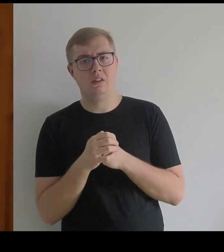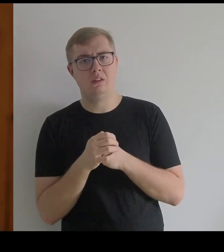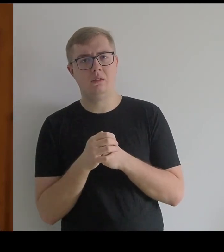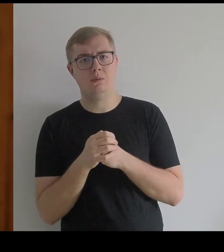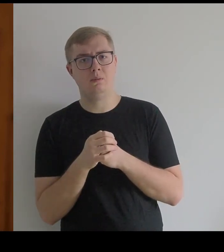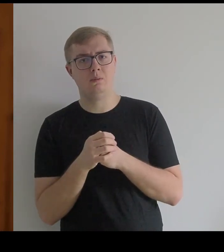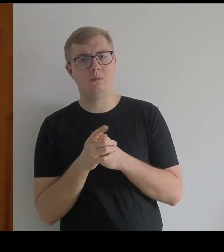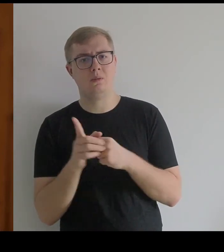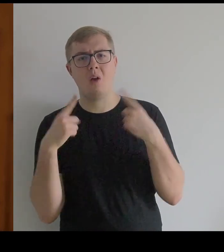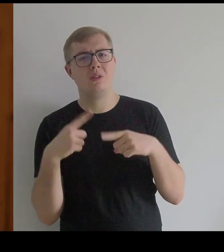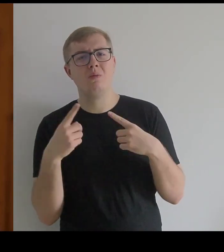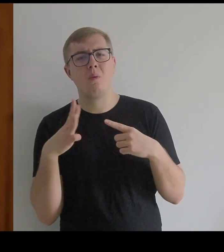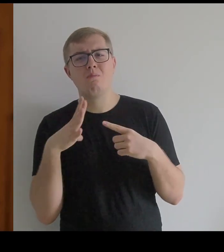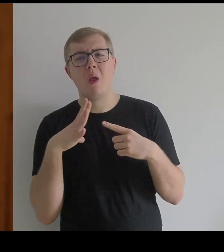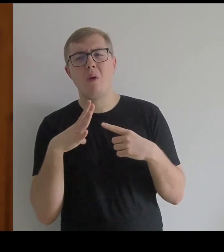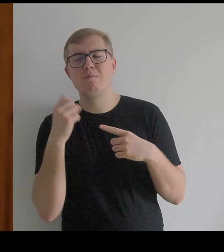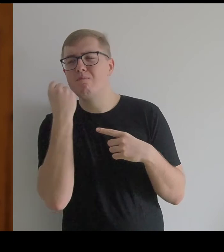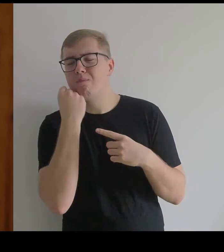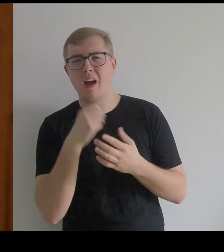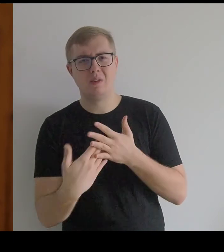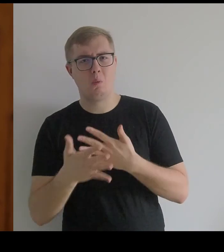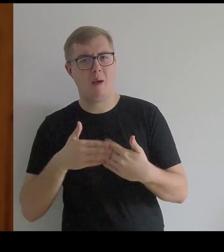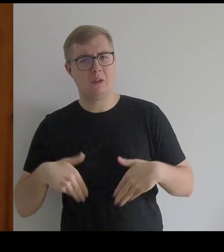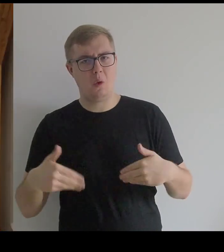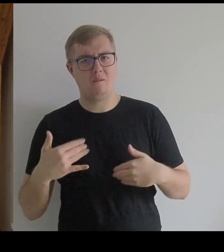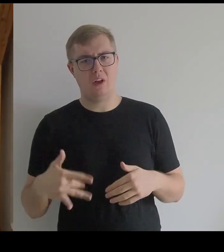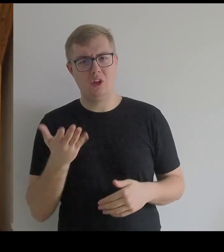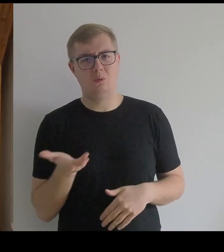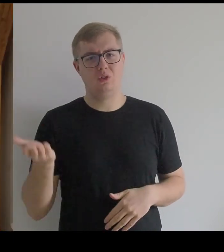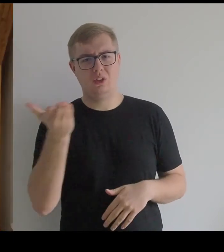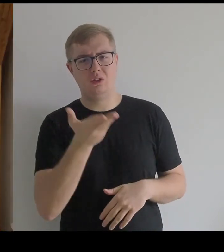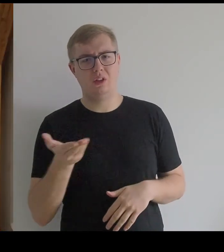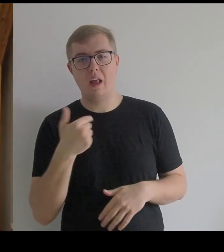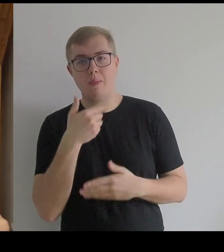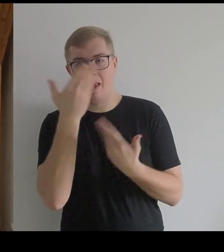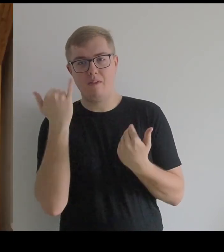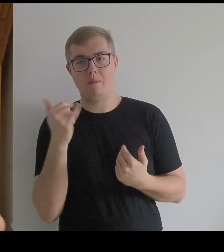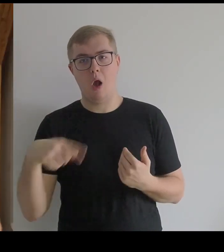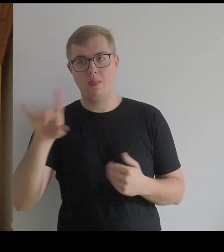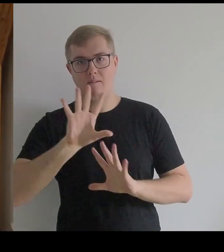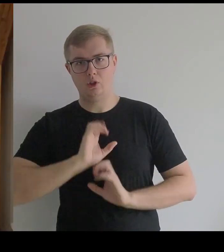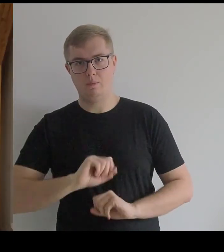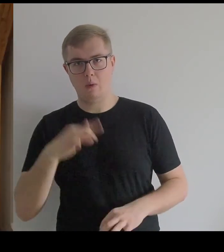To były księżniczki bardzo słabego zdrowia. Nie wiem, jak wytrzymywały w tych sukniach.